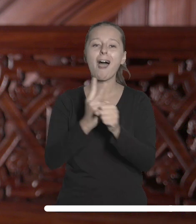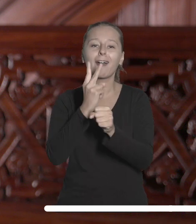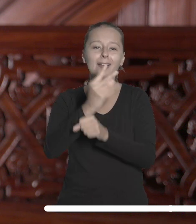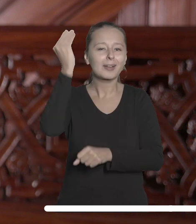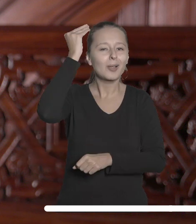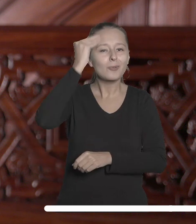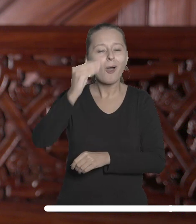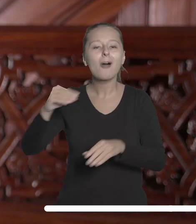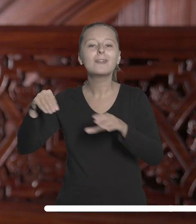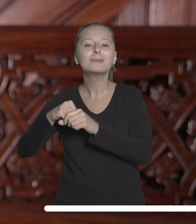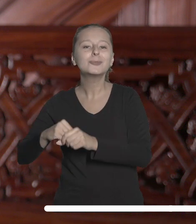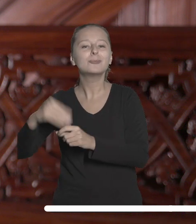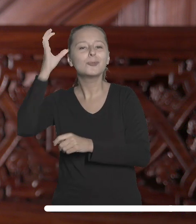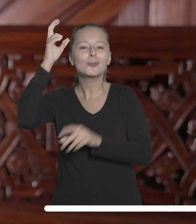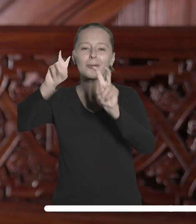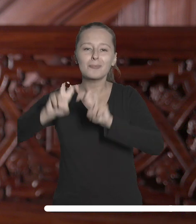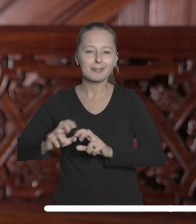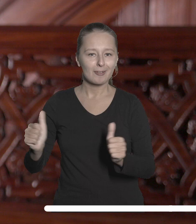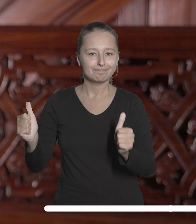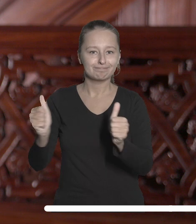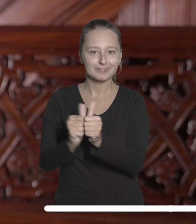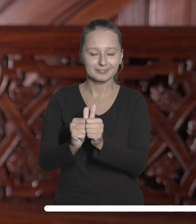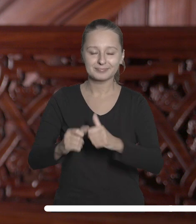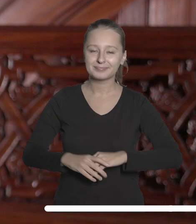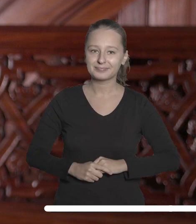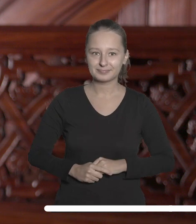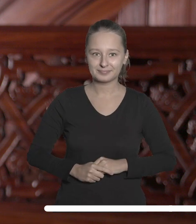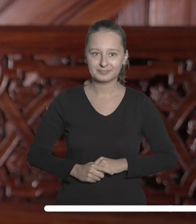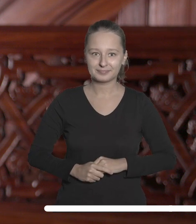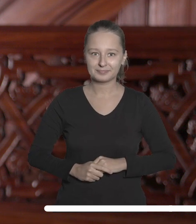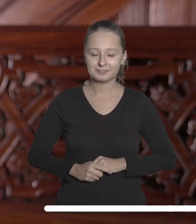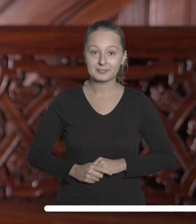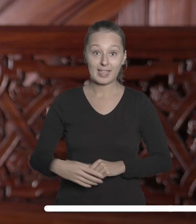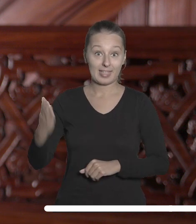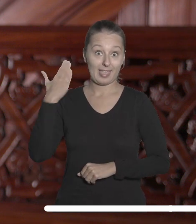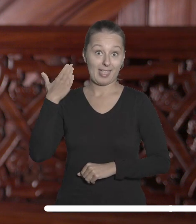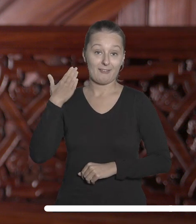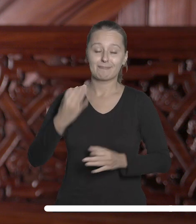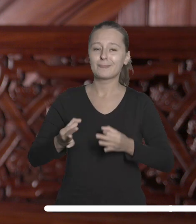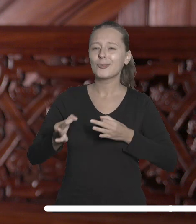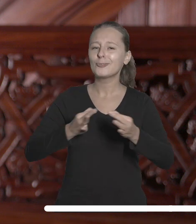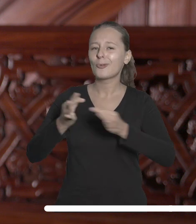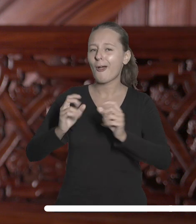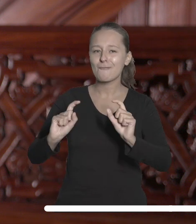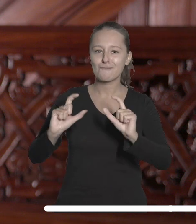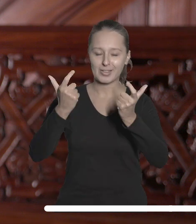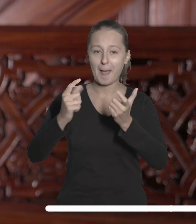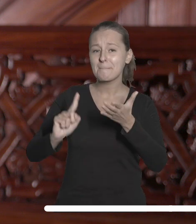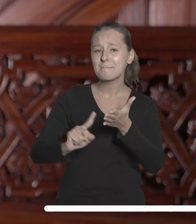towarzyszyła Państwu na każdym etapie kariery naukowej. Za nami historyczne wydarzenie – pierwsza